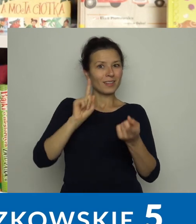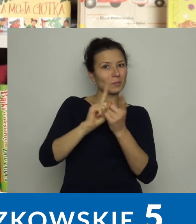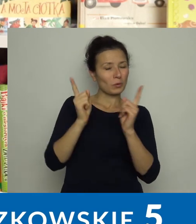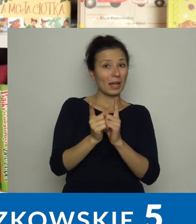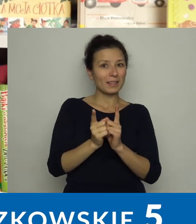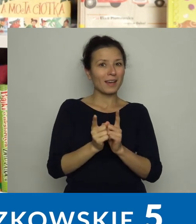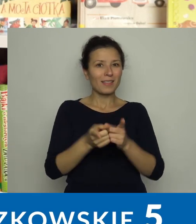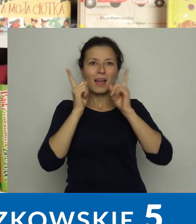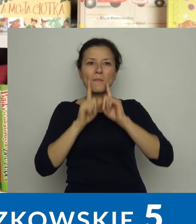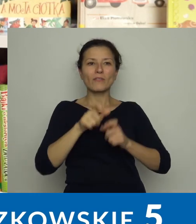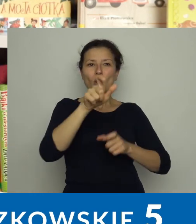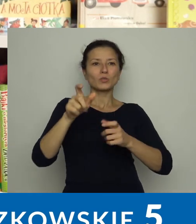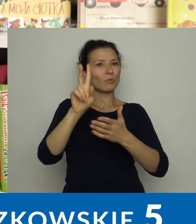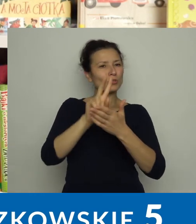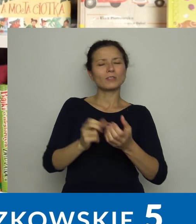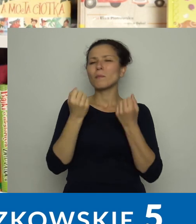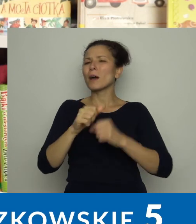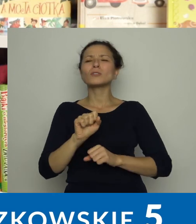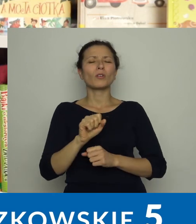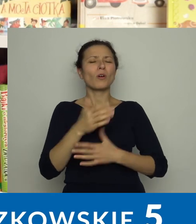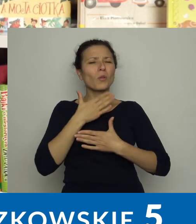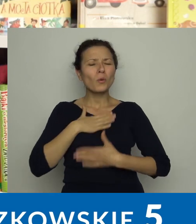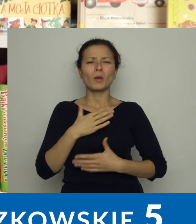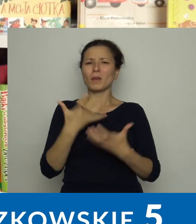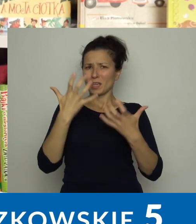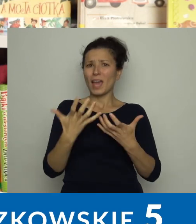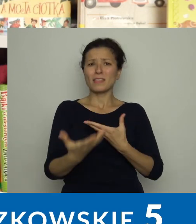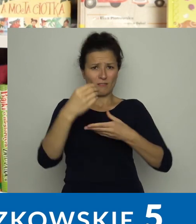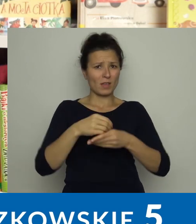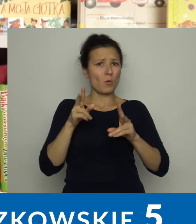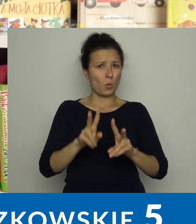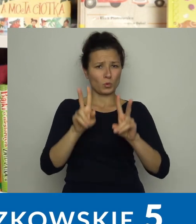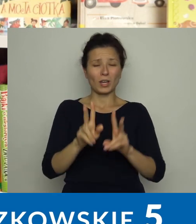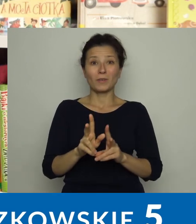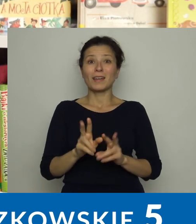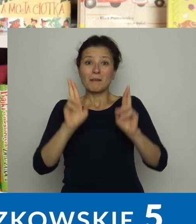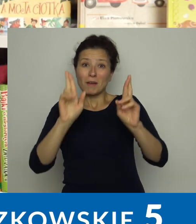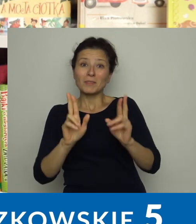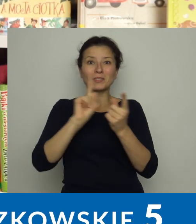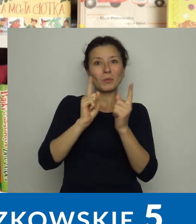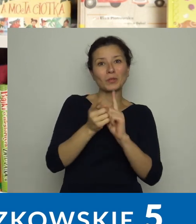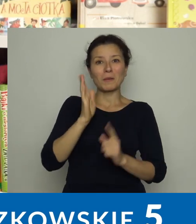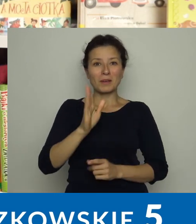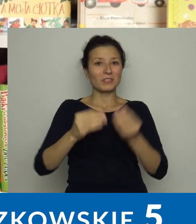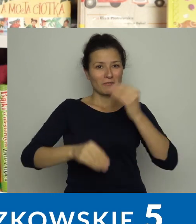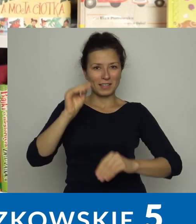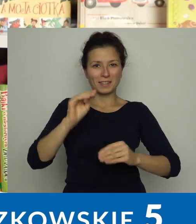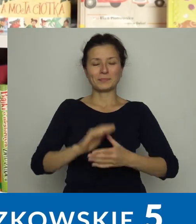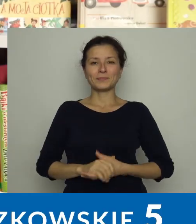Czytelnicy lubią i chętnie uczestniczą w takich spotkaniach. Mamy nadzieję, że będziemy mieć ich więcej.